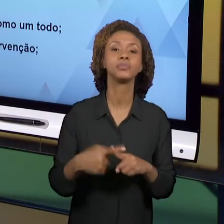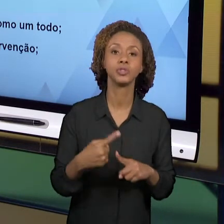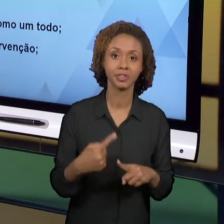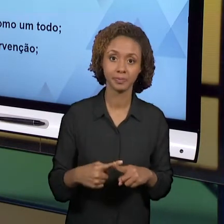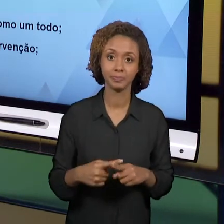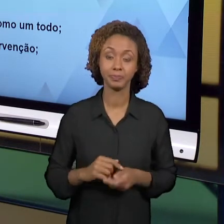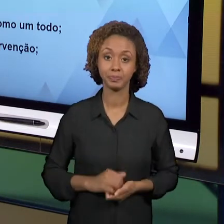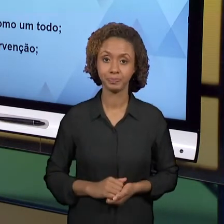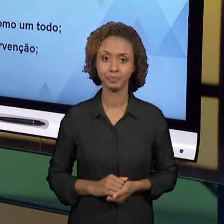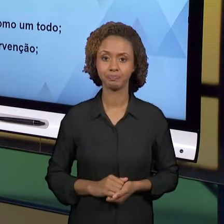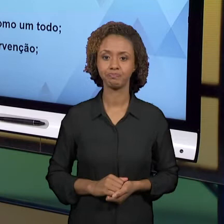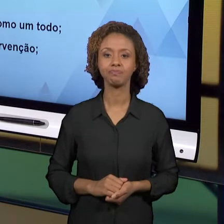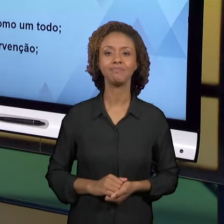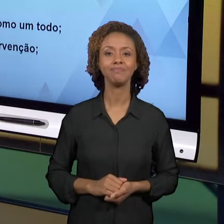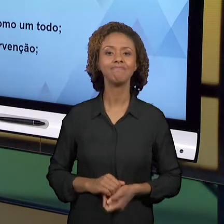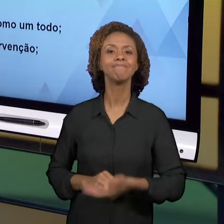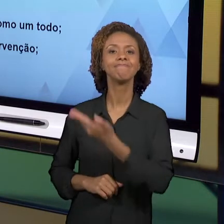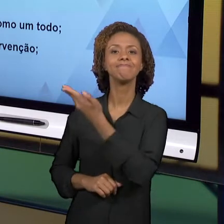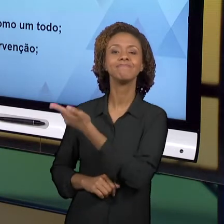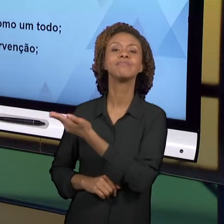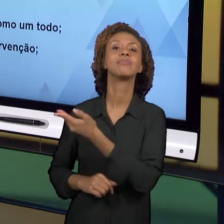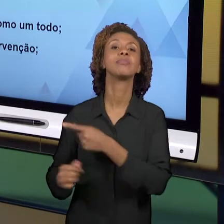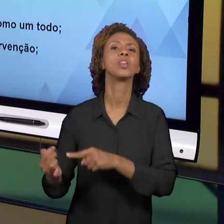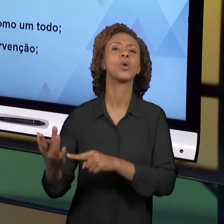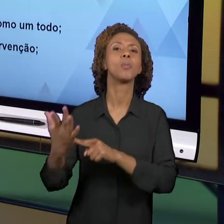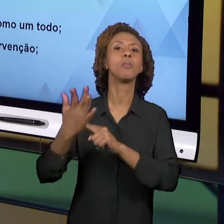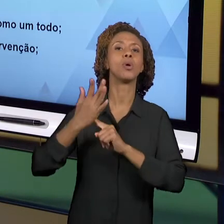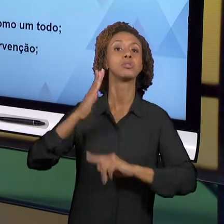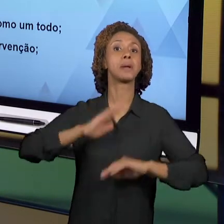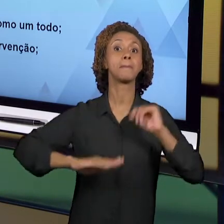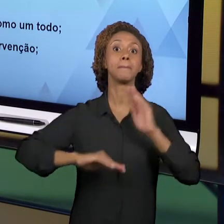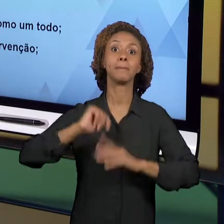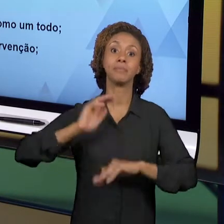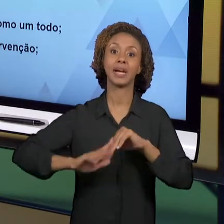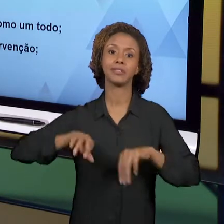DIFERENTES AÇÕES QUE NÓS ADOTAMOS, QUE NÓS